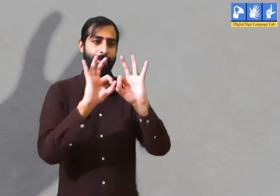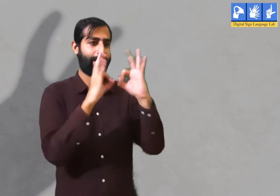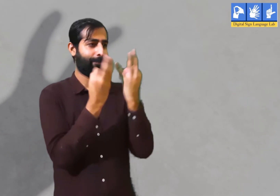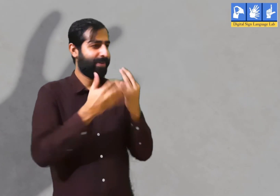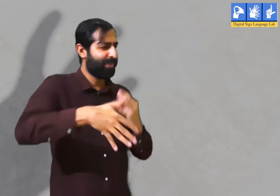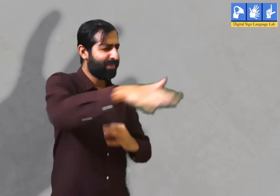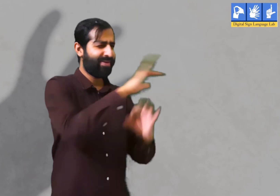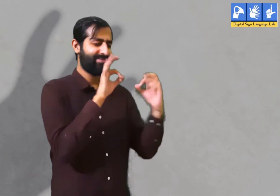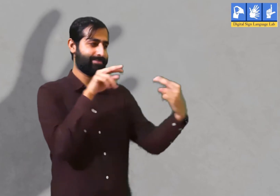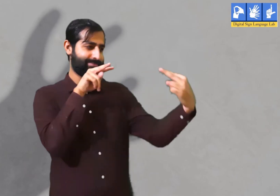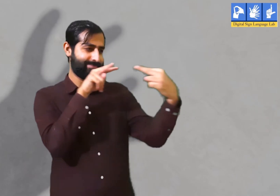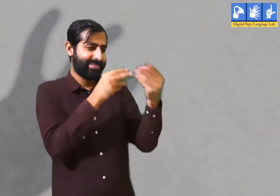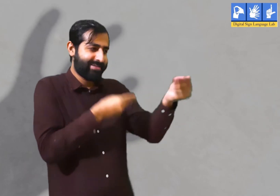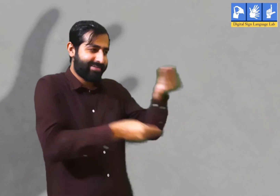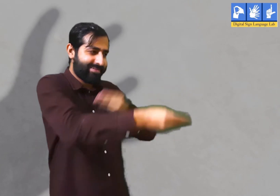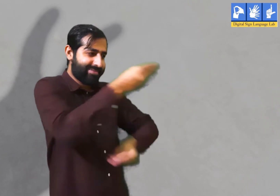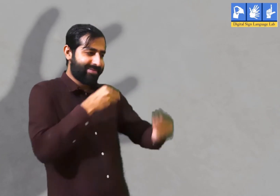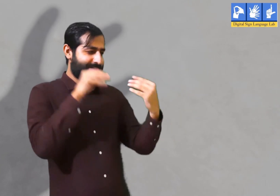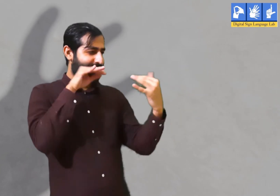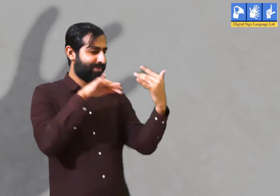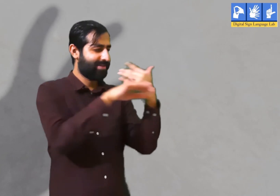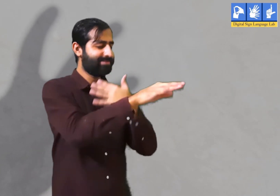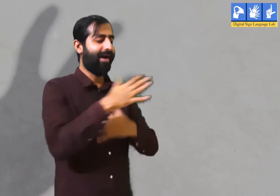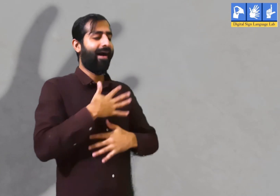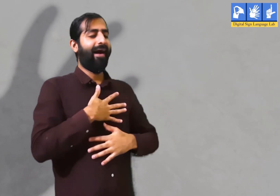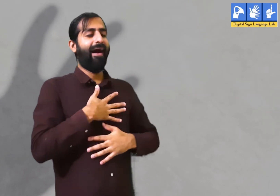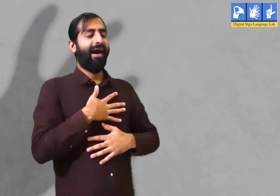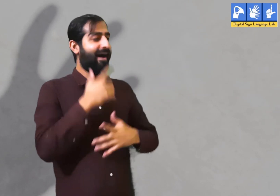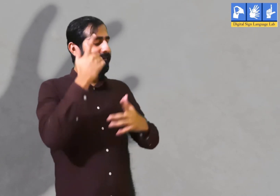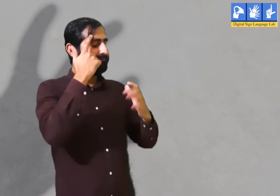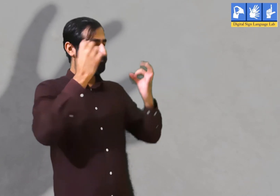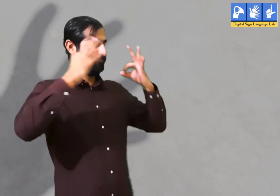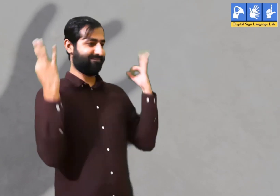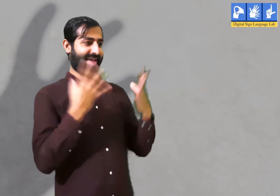वर्तमान समय में वह अपने परिवार के साथ हैं तो उनके साथ विचारों का आदान प्रदान करना चाहिए।